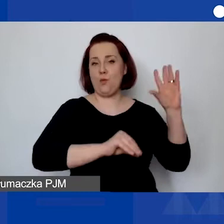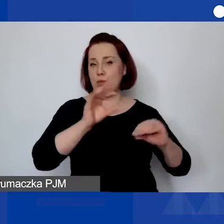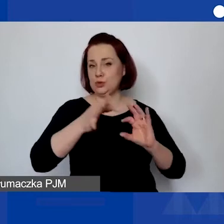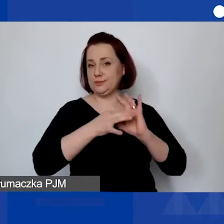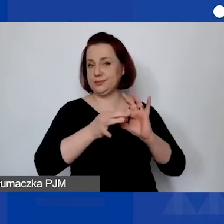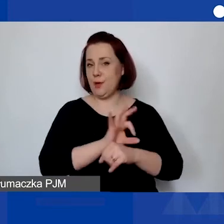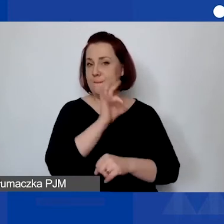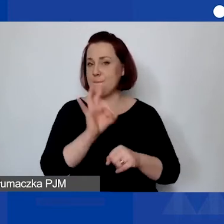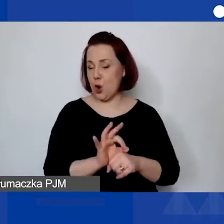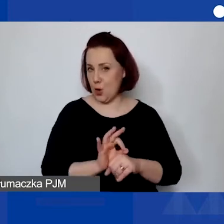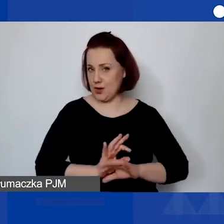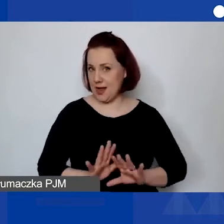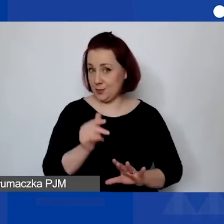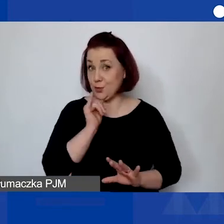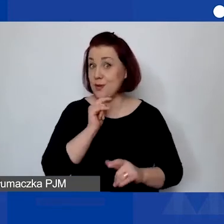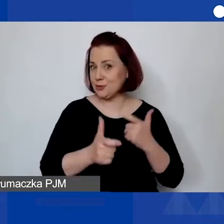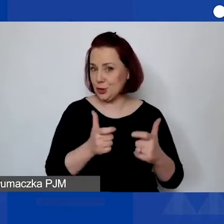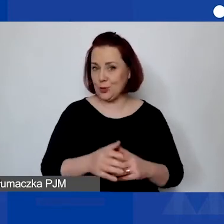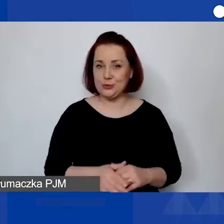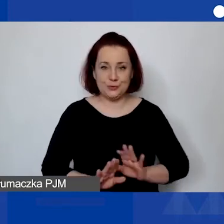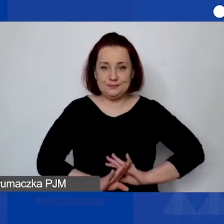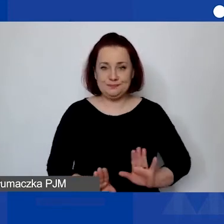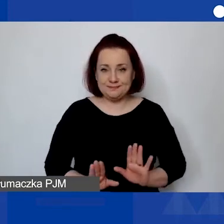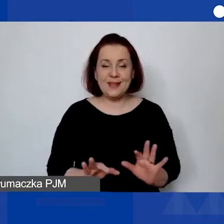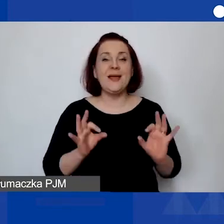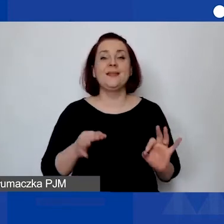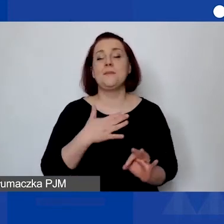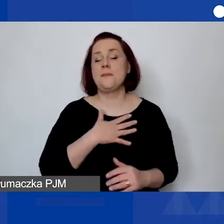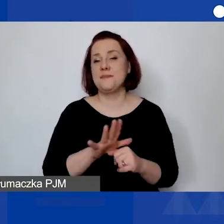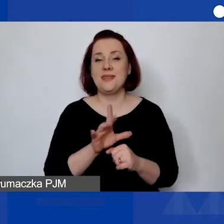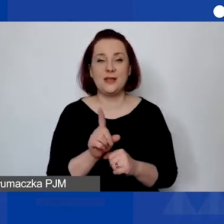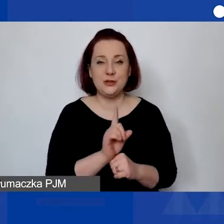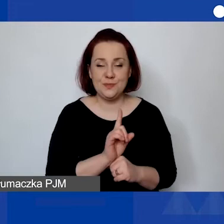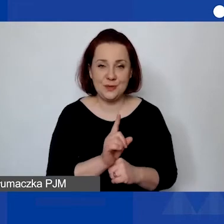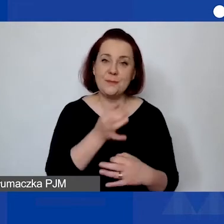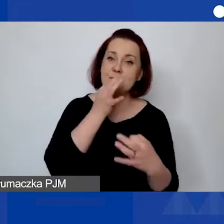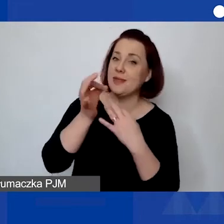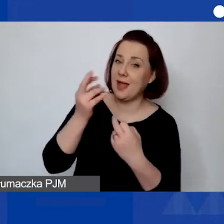To tyle ode mnie. Mamy 15 minut na pytania i odpowiedzi w tej części. Jak będą szczegółowe pytania,